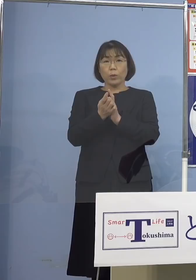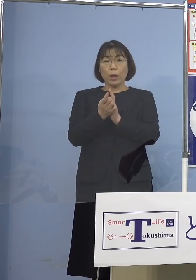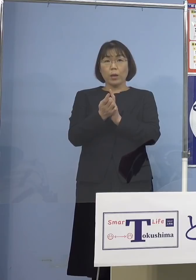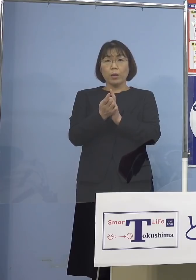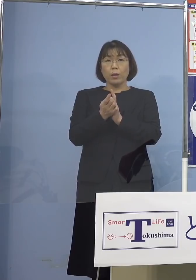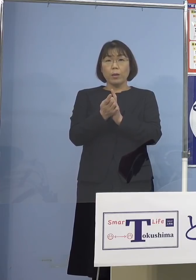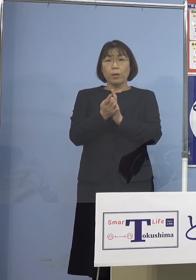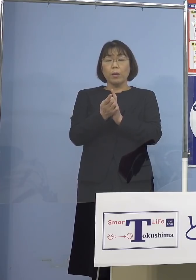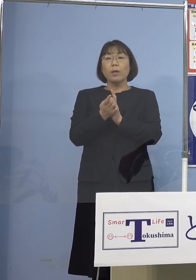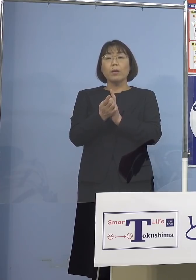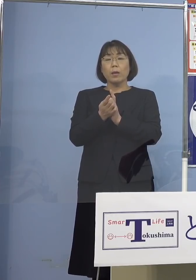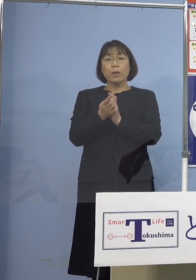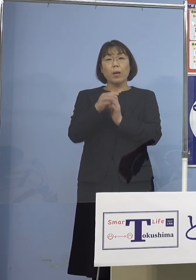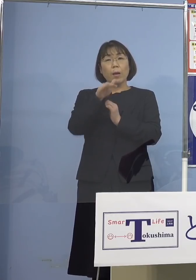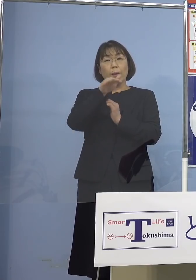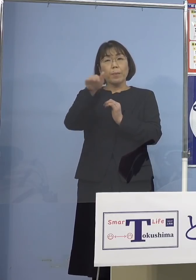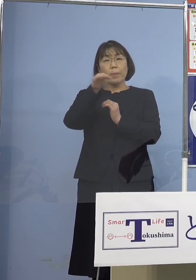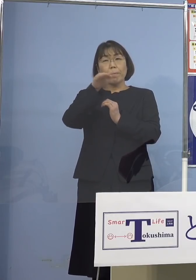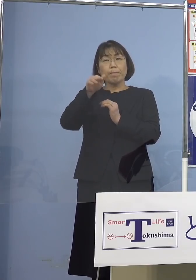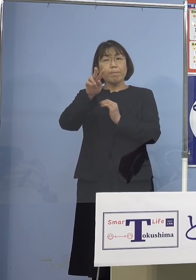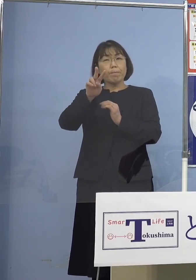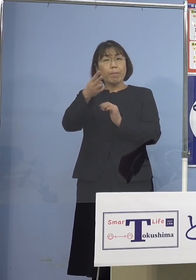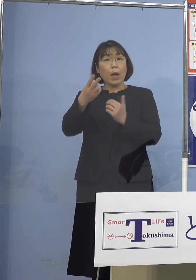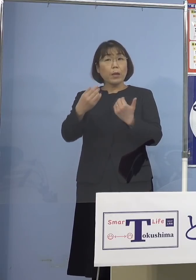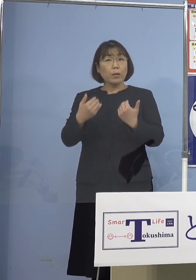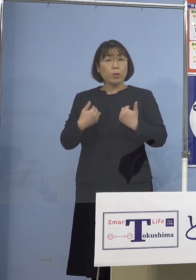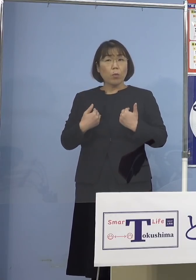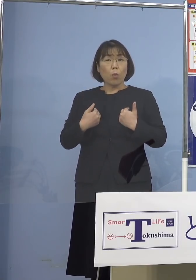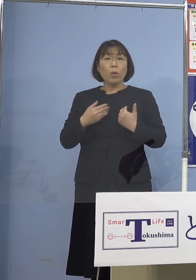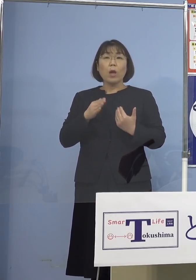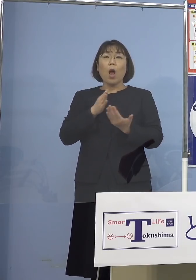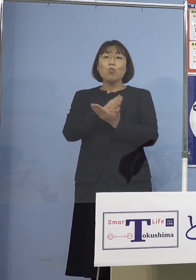切り替えていくべきじゃないかと 実は分科会の中で尾身会長さんから